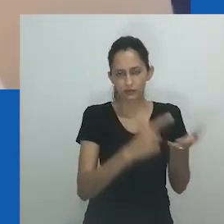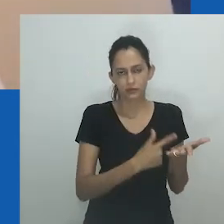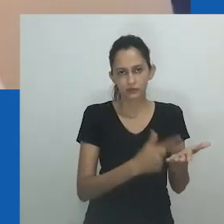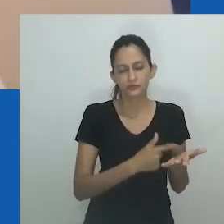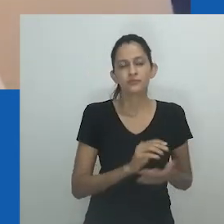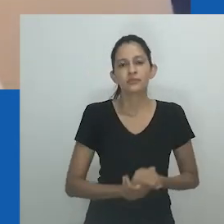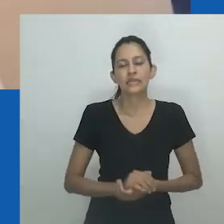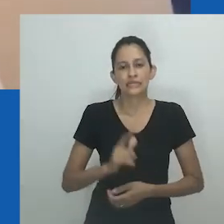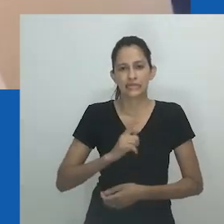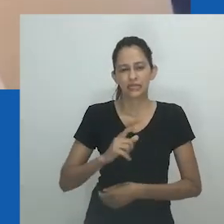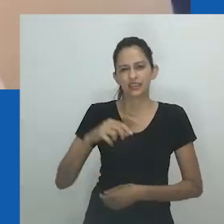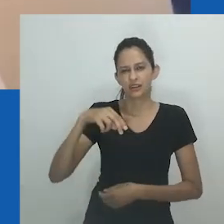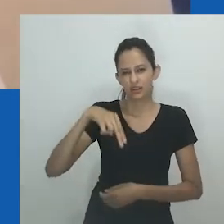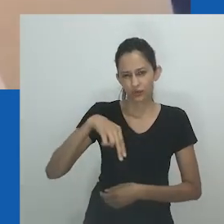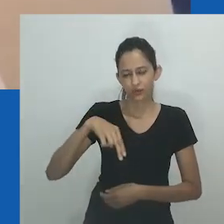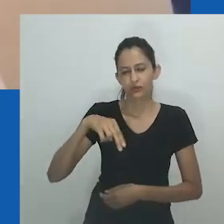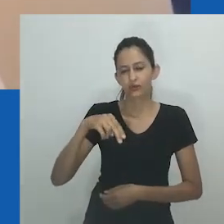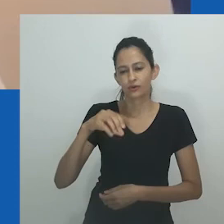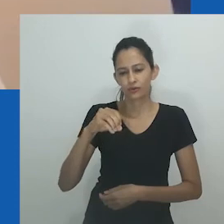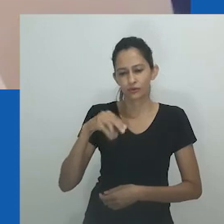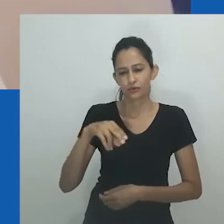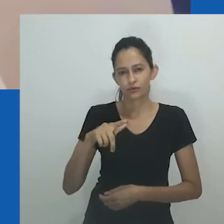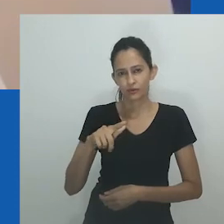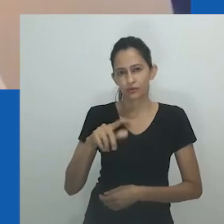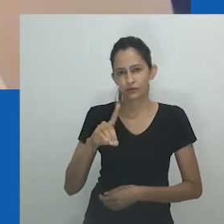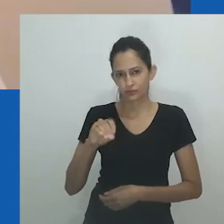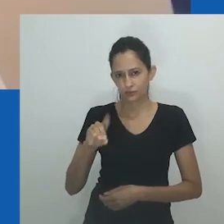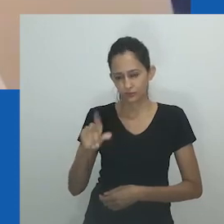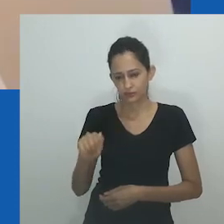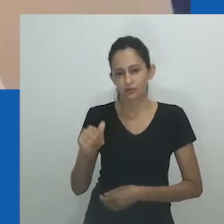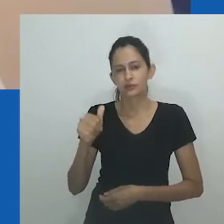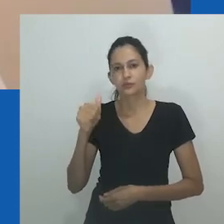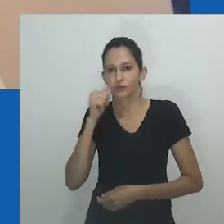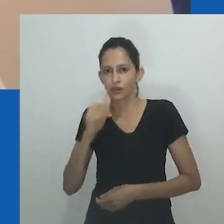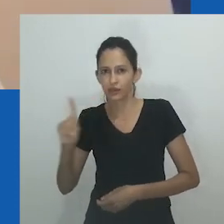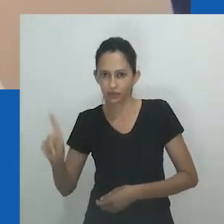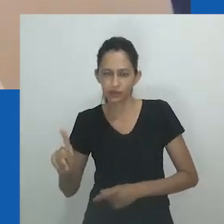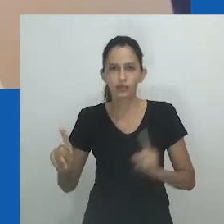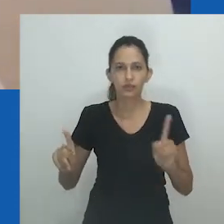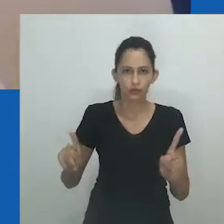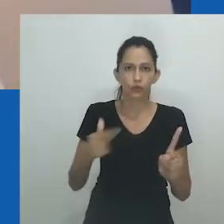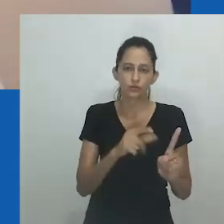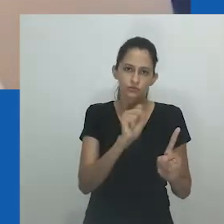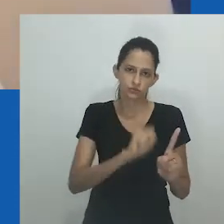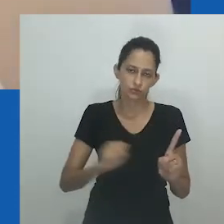No diálogo, Nowam conta a Nomeva como Mpumlo, marido de Nowam, a está tratando enquanto estão casados.